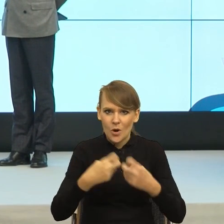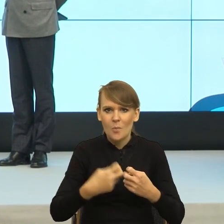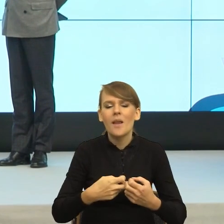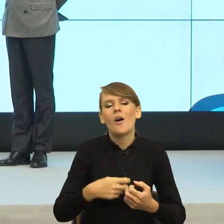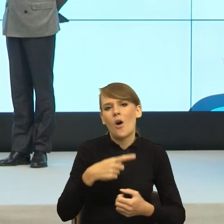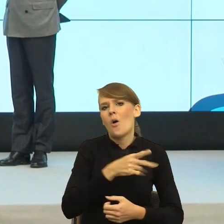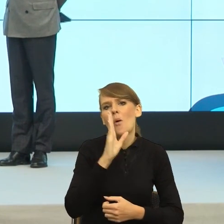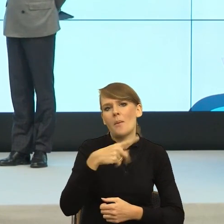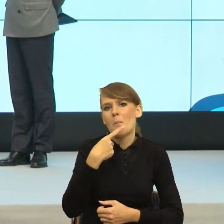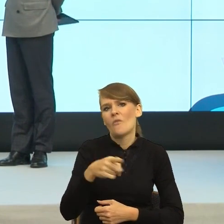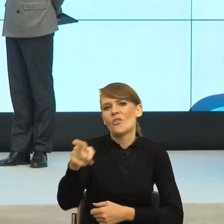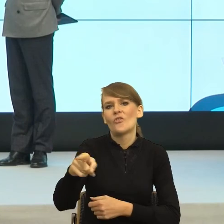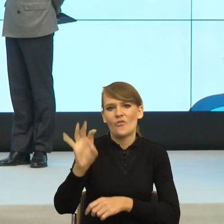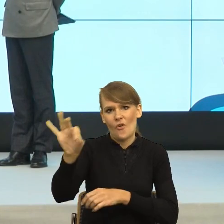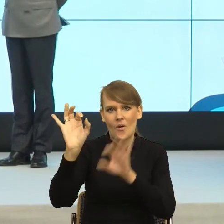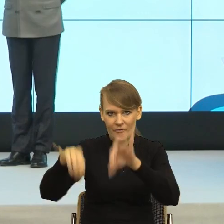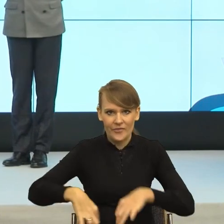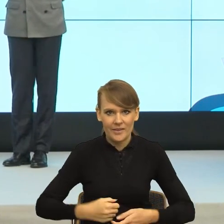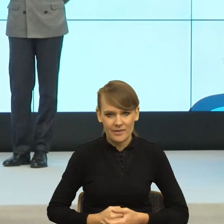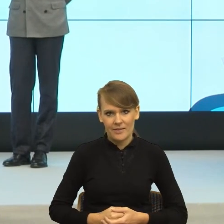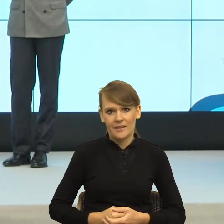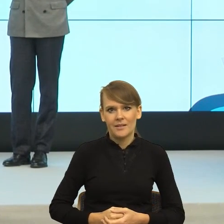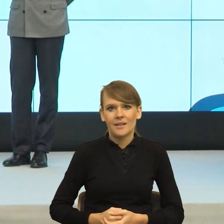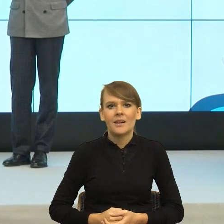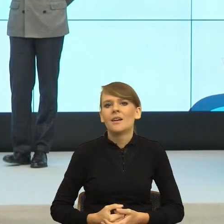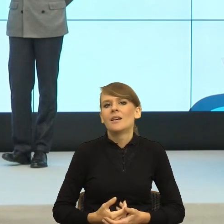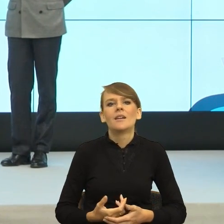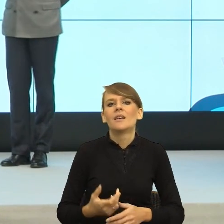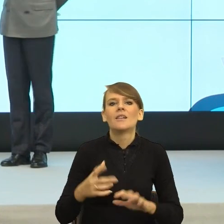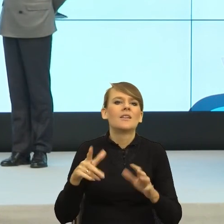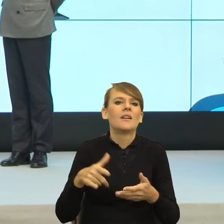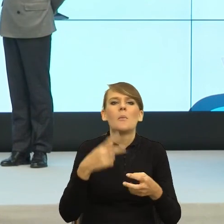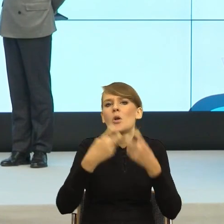Tak mi się w życiu nie poukładało. Życie mi to robi.